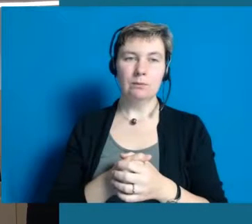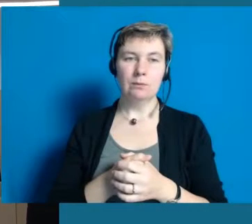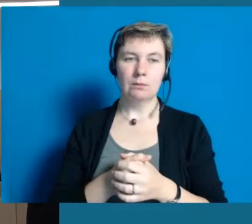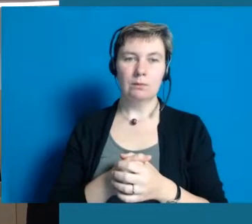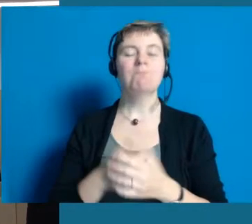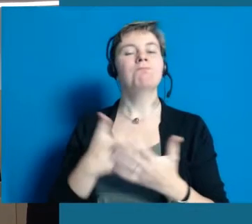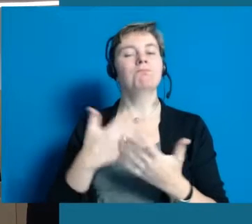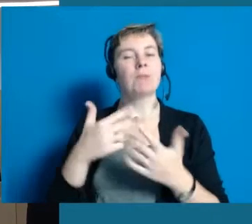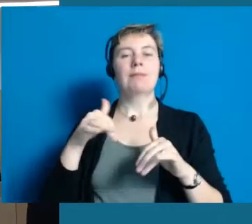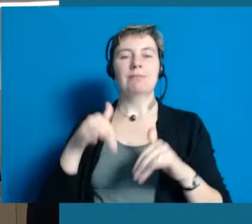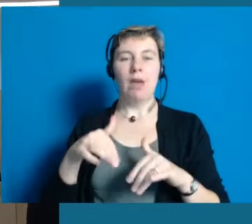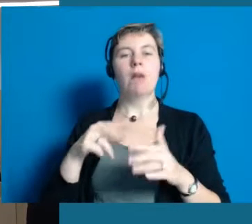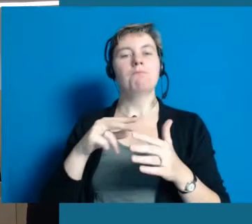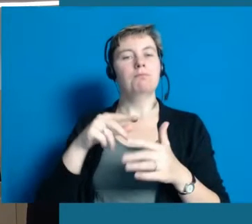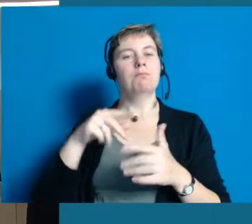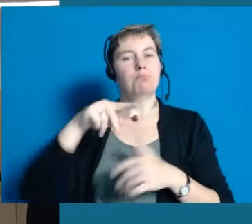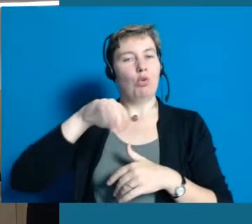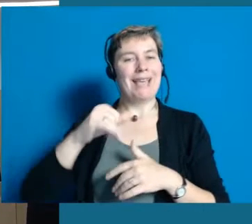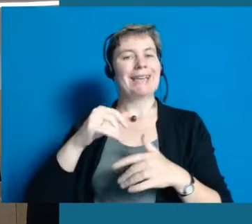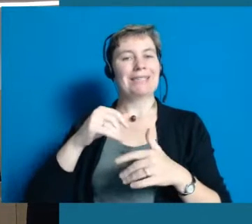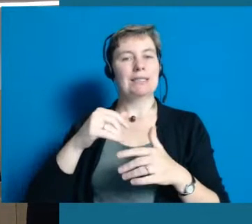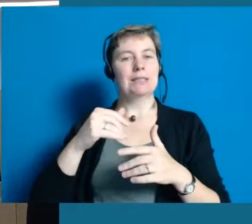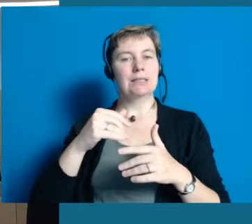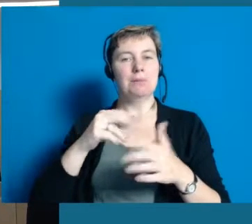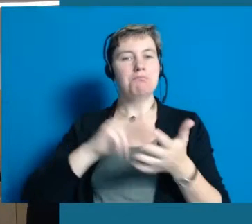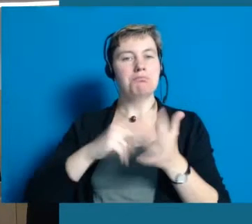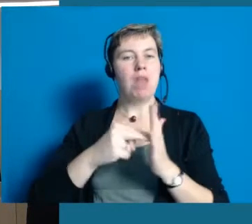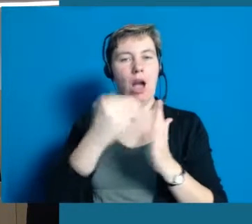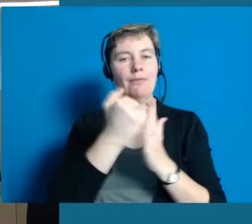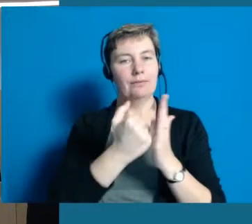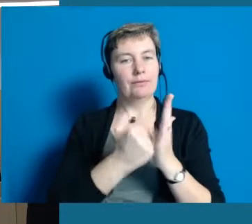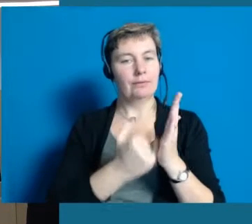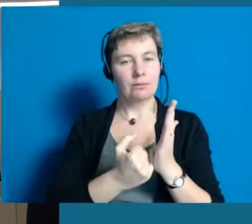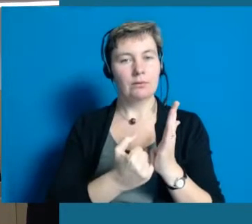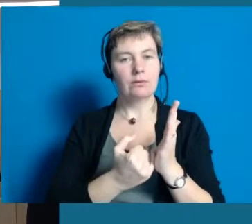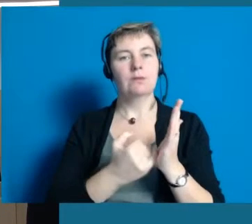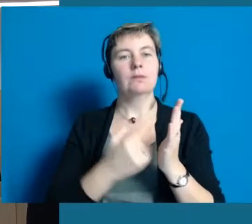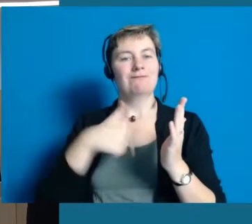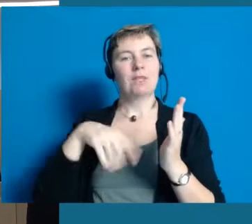Wir haben natürlich einen Projektplan, d.h. wir haben ganz viele unterschiedliche Punkte,